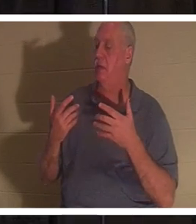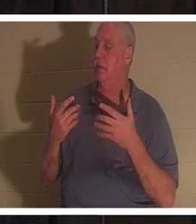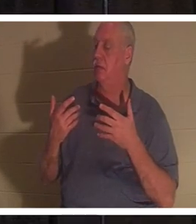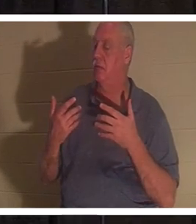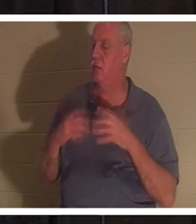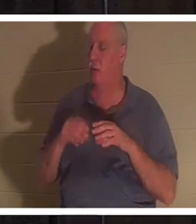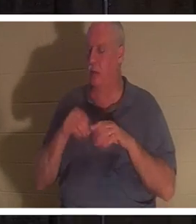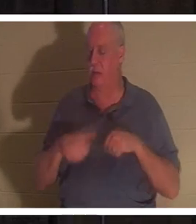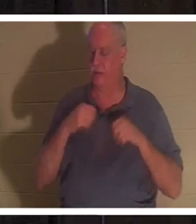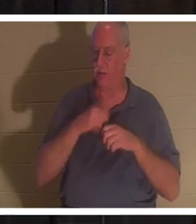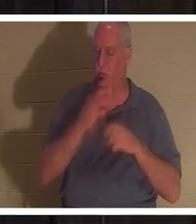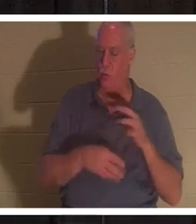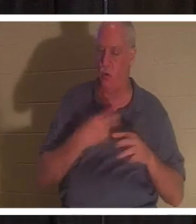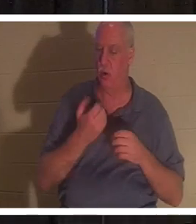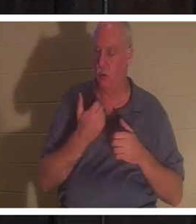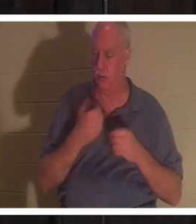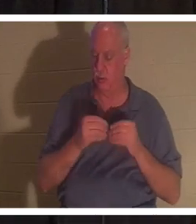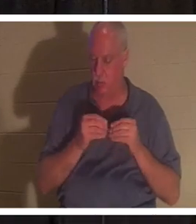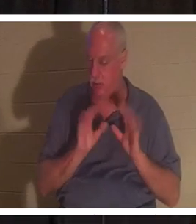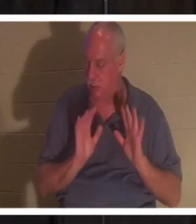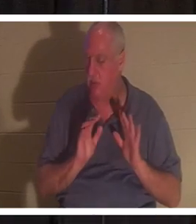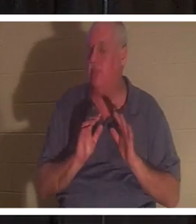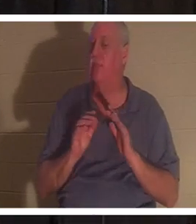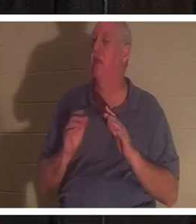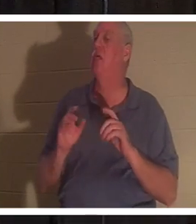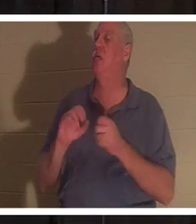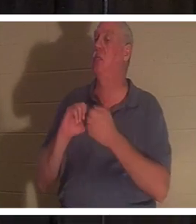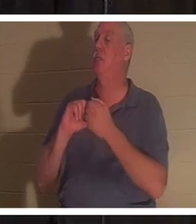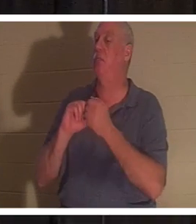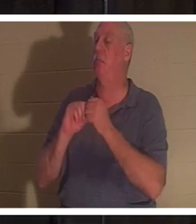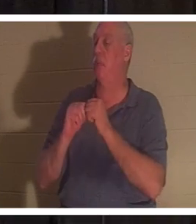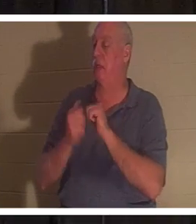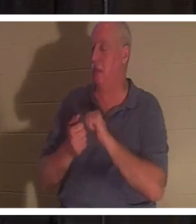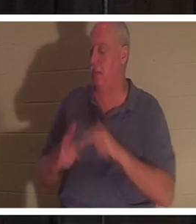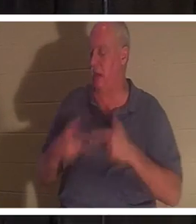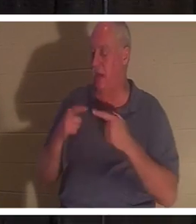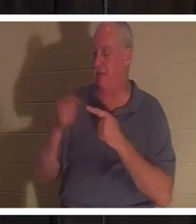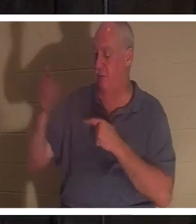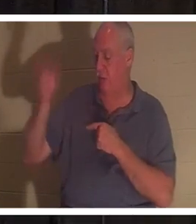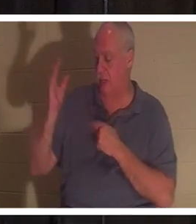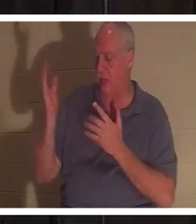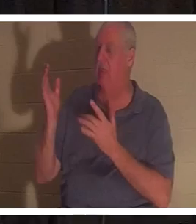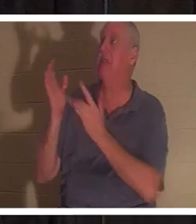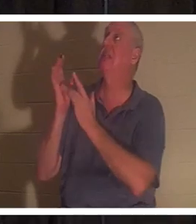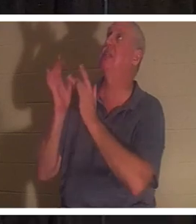Вы становитесь живым для Бога. Дар Божий входит в вас... это Иисус. Он Сам приходит и